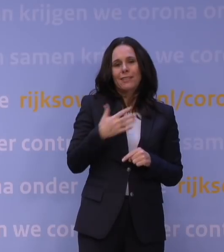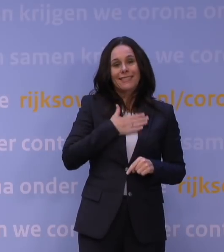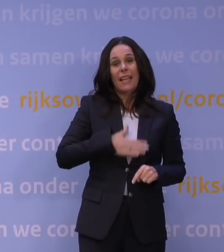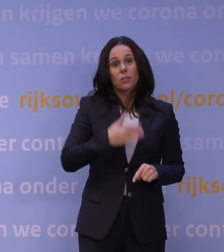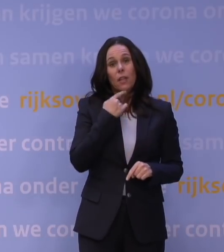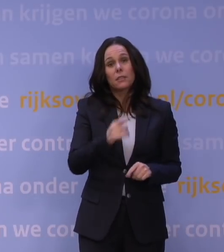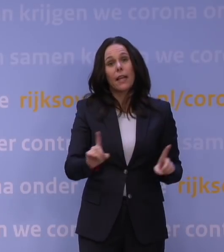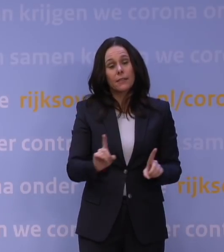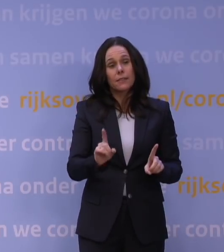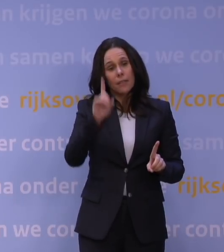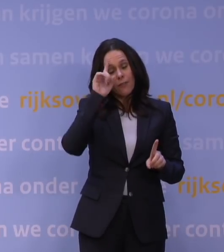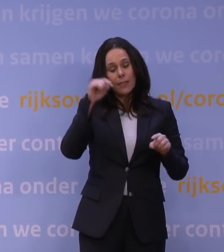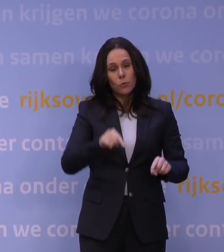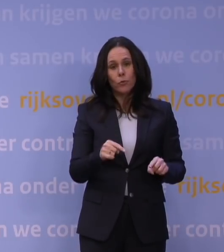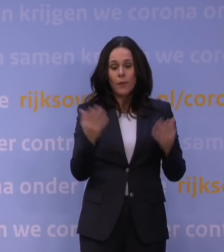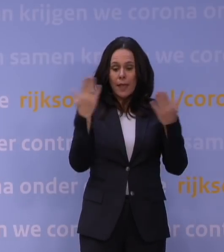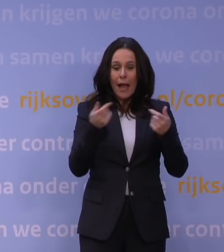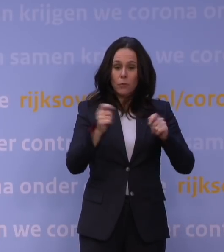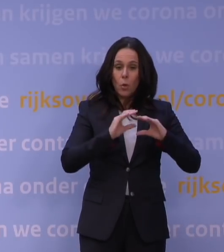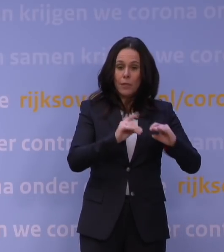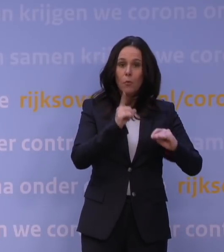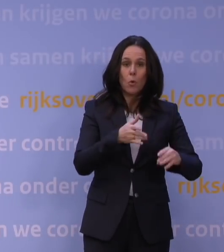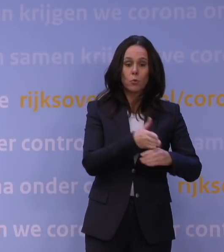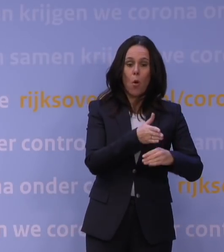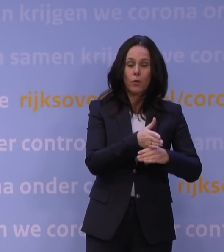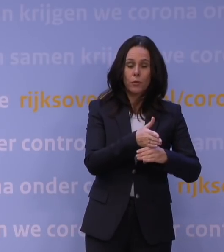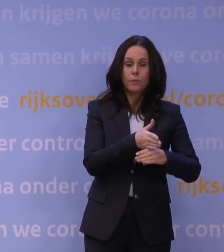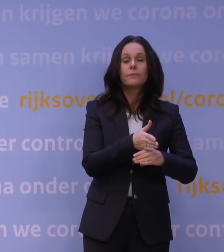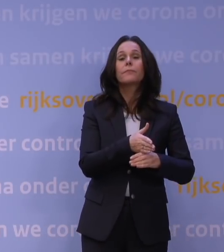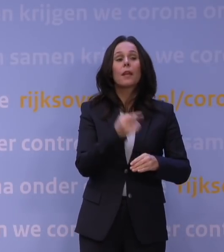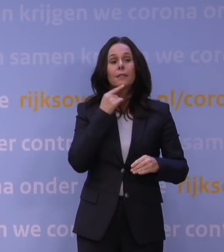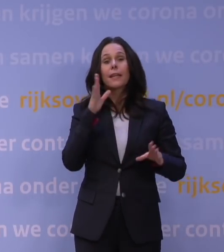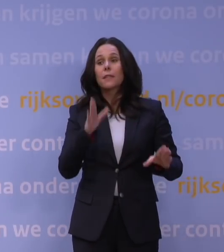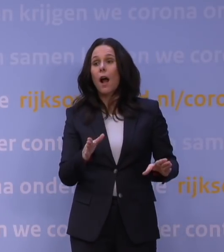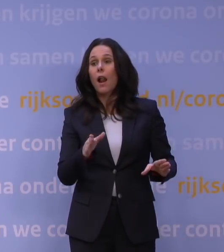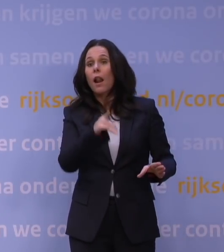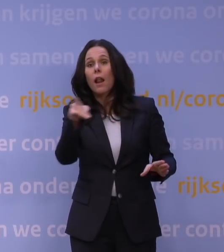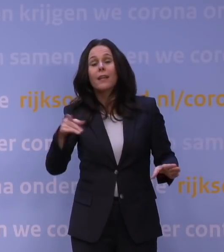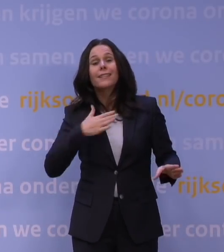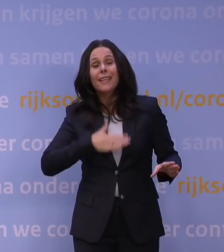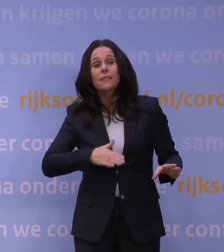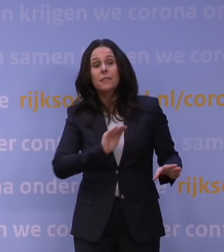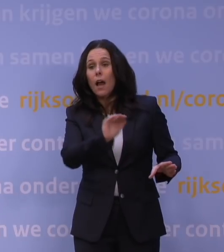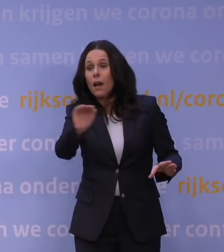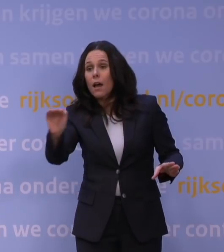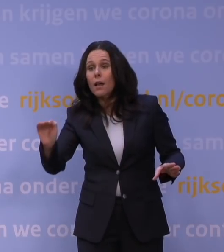is dat de avondlockdown moet worden voortgezet. En we hadden gezegd tegen Nederland: Dat zullen we jullie dinsdag laten weten, dat was afgelopen dinsdag.